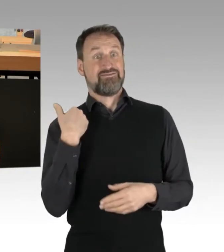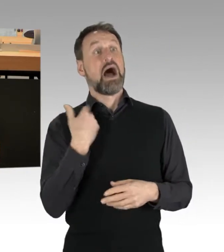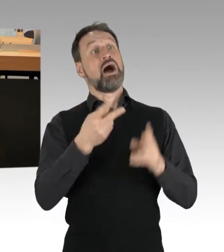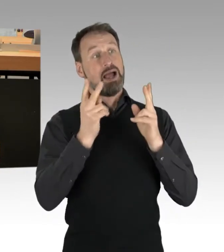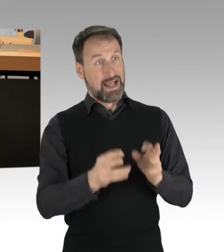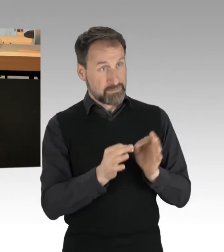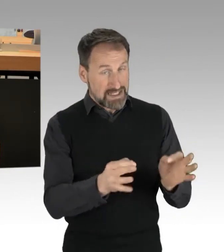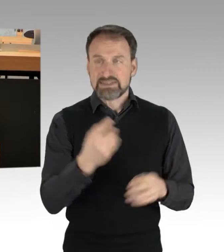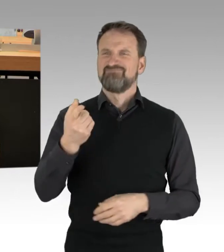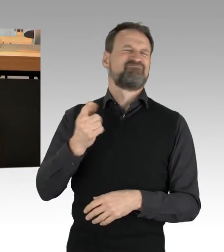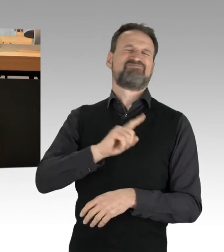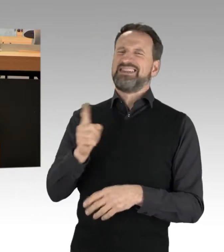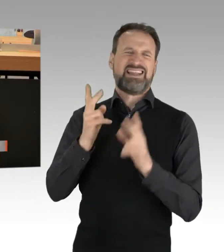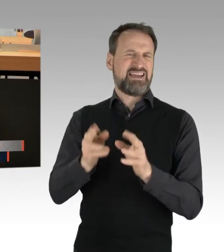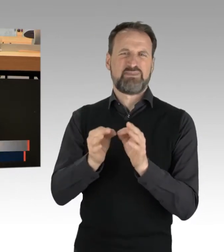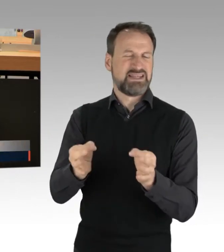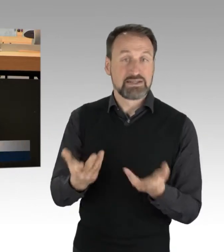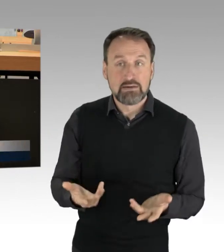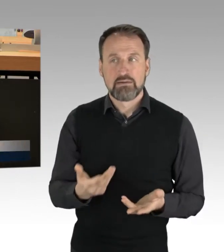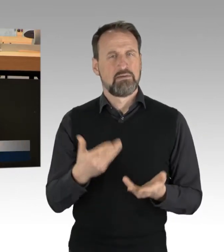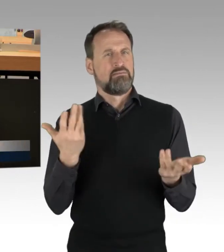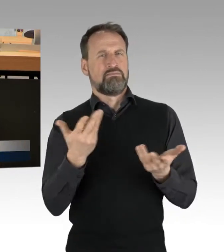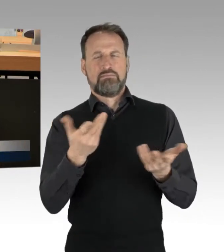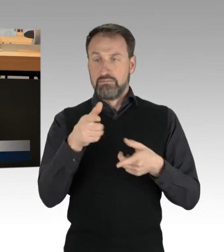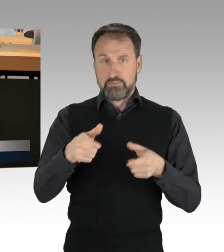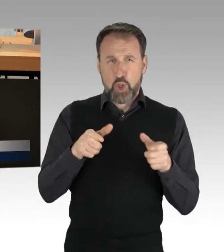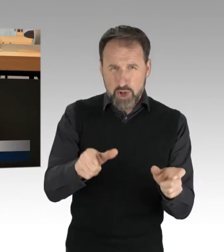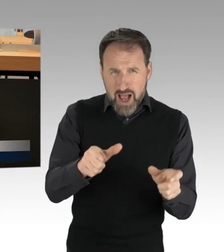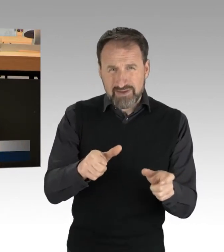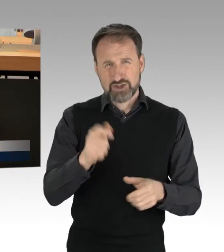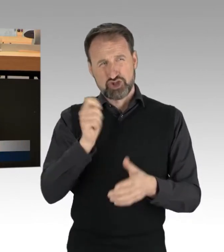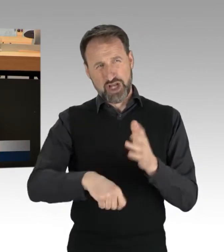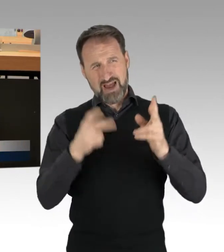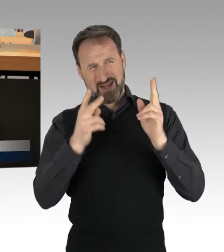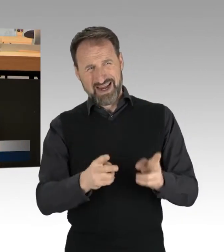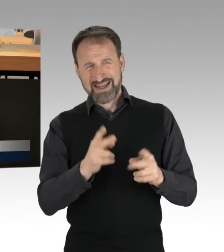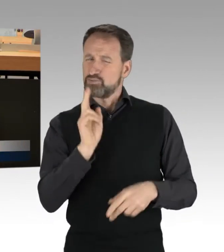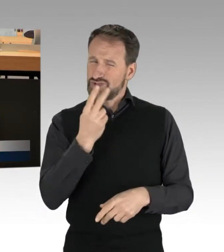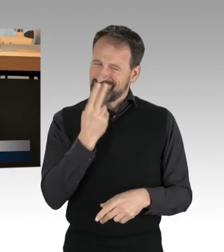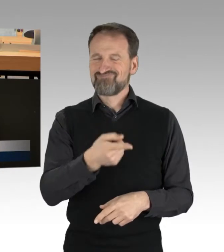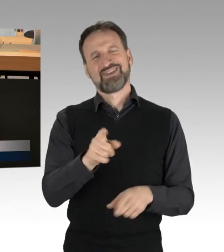welche der Blockaden sind strafrechtlich als Nötigung zu werten? Fragen stellen sich aber genauso in den anderen Fällen,